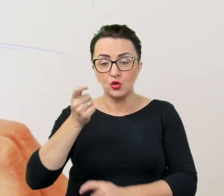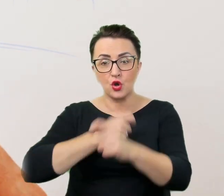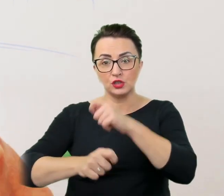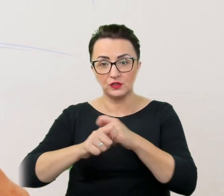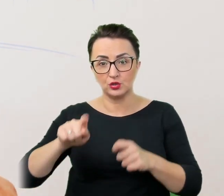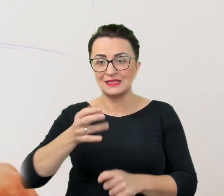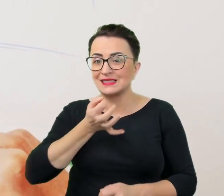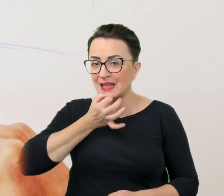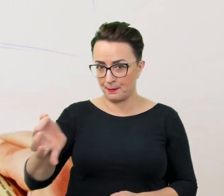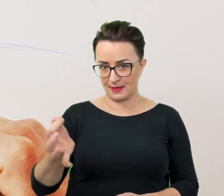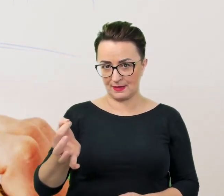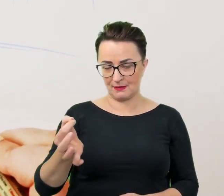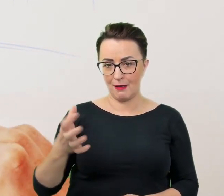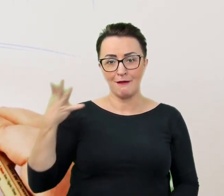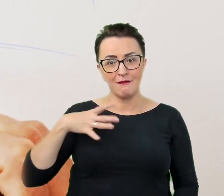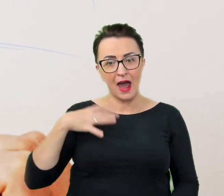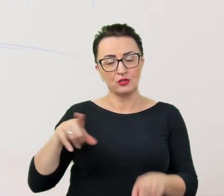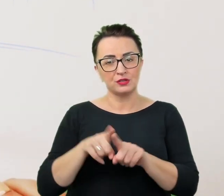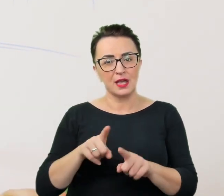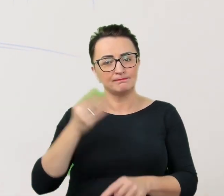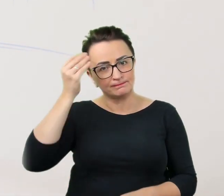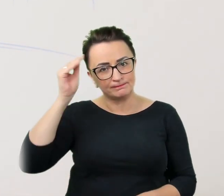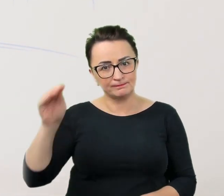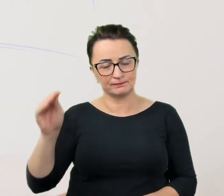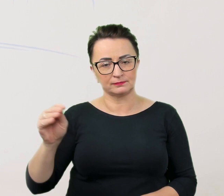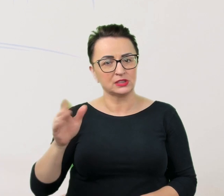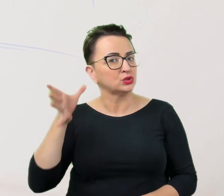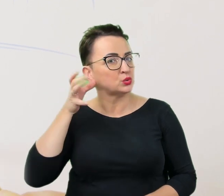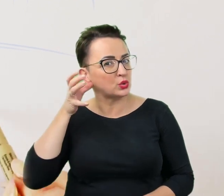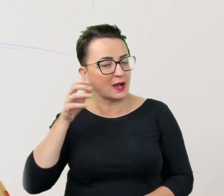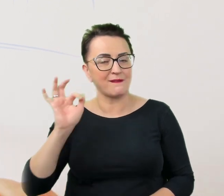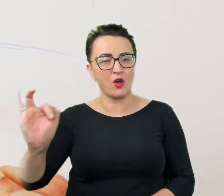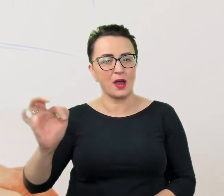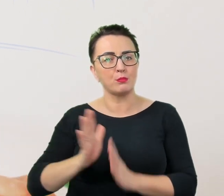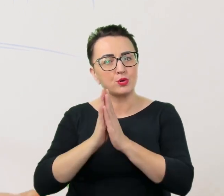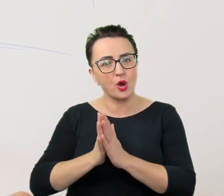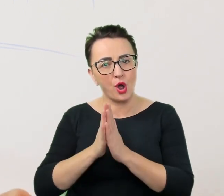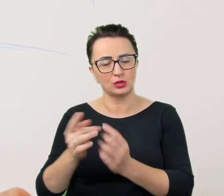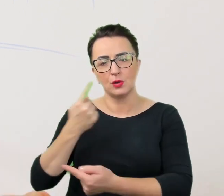Warto też zwracać uwagę na prośby i komunikaty wygłaszane przez osoby ze specjalnymi potrzebami.